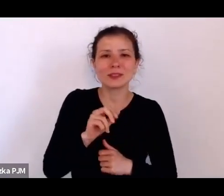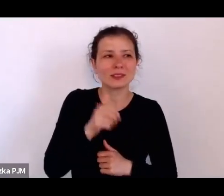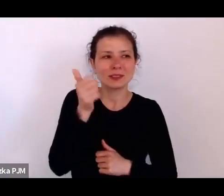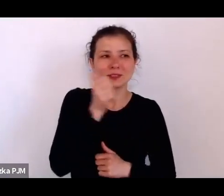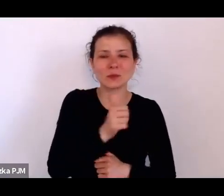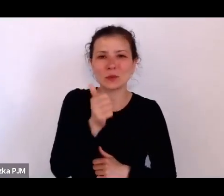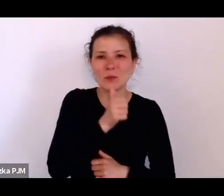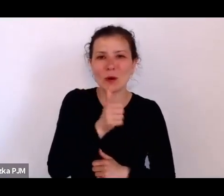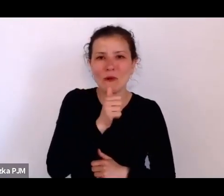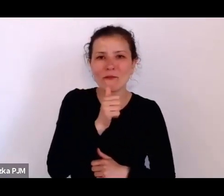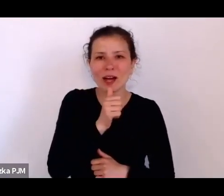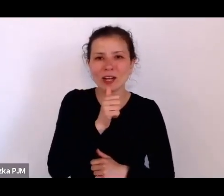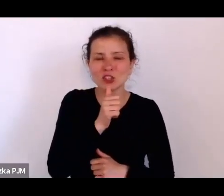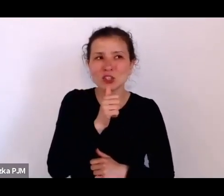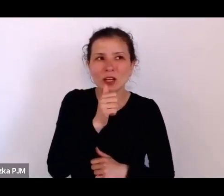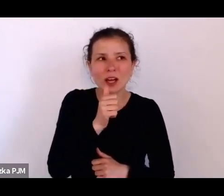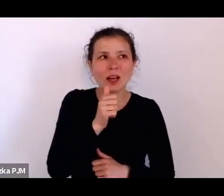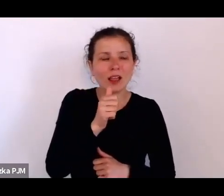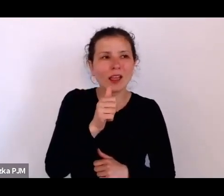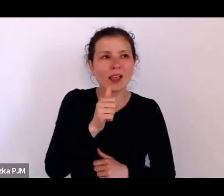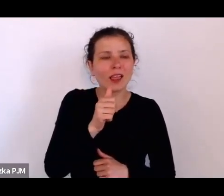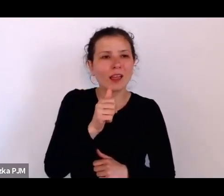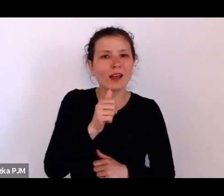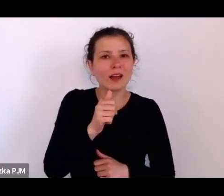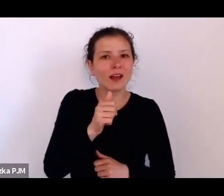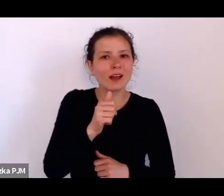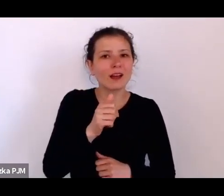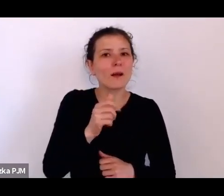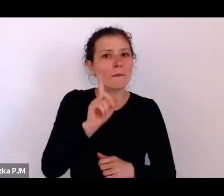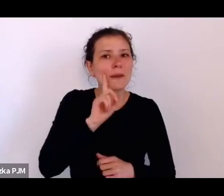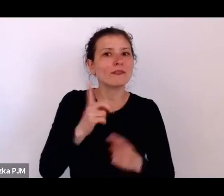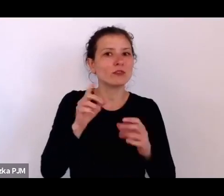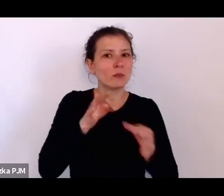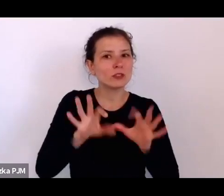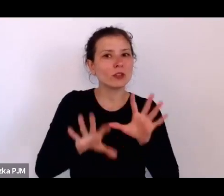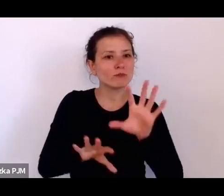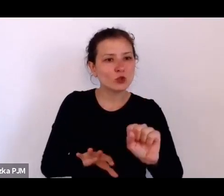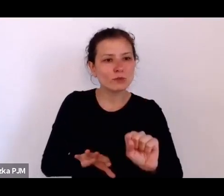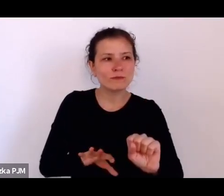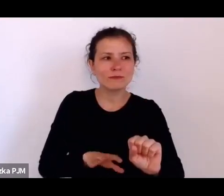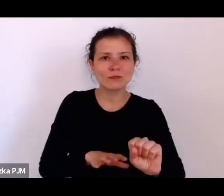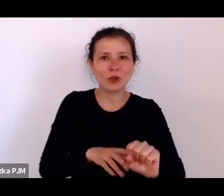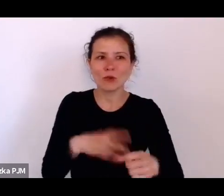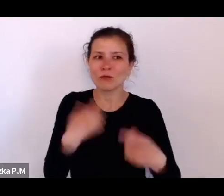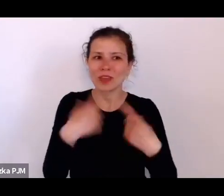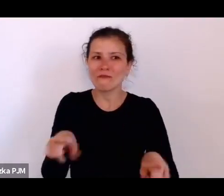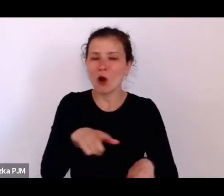rzeczywistość, to nie należy płacić świadkowi, ponieważ wtedy świadek opowiada to